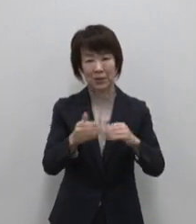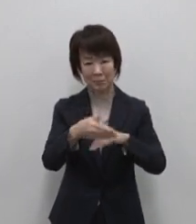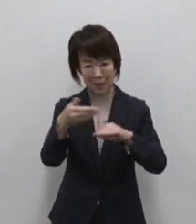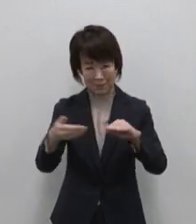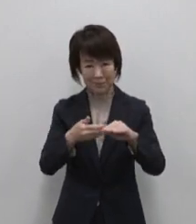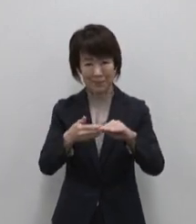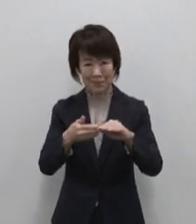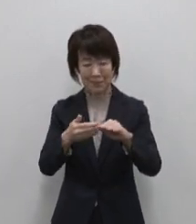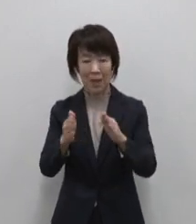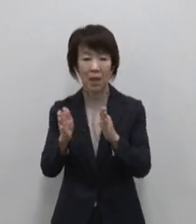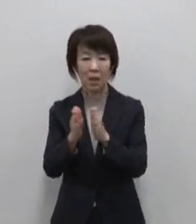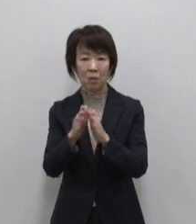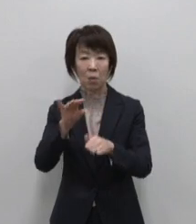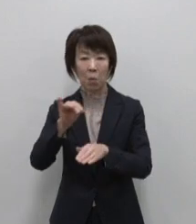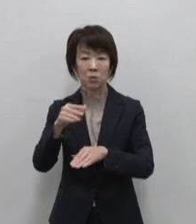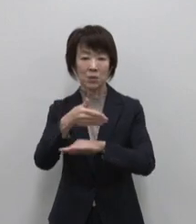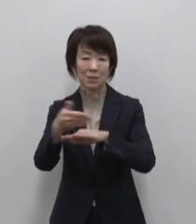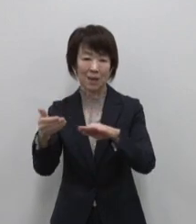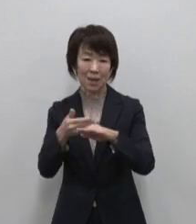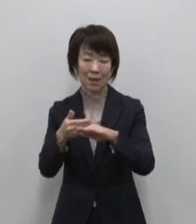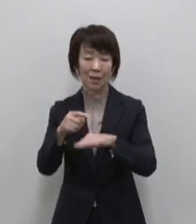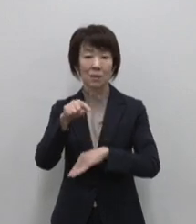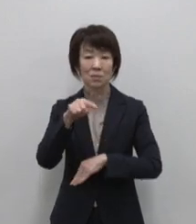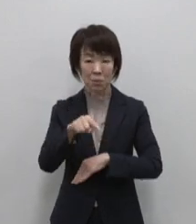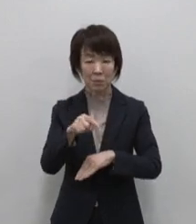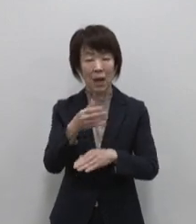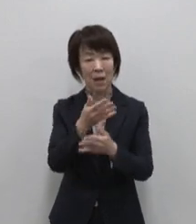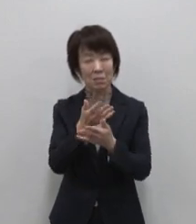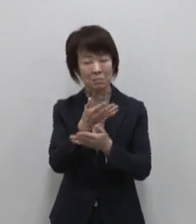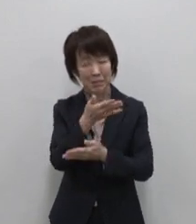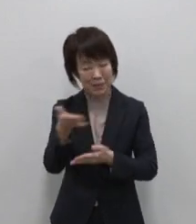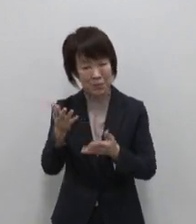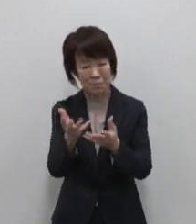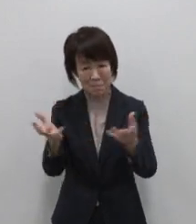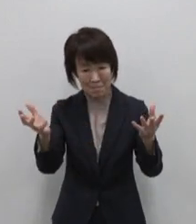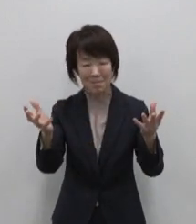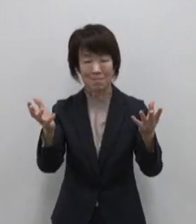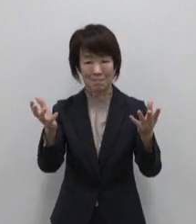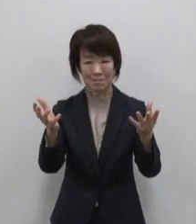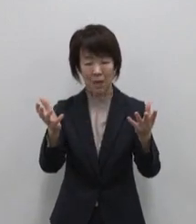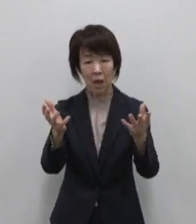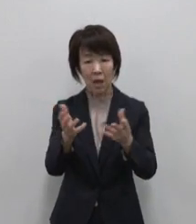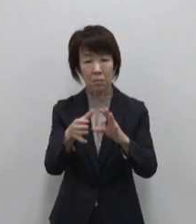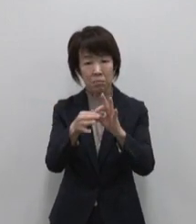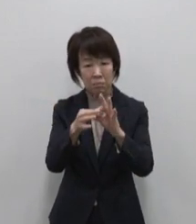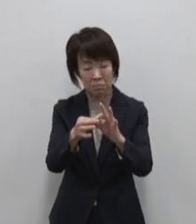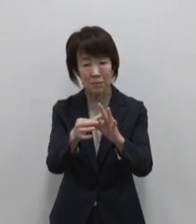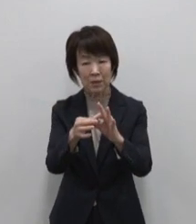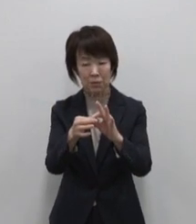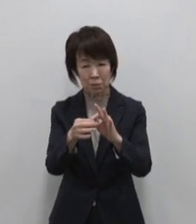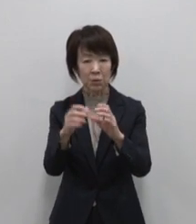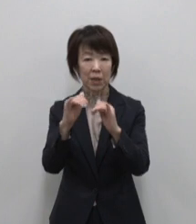そこにあるのは自然が育んだ豊かな水と 水にまつわる人々の物語